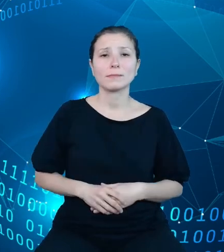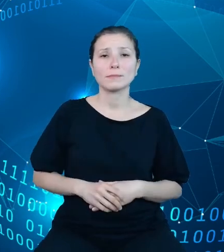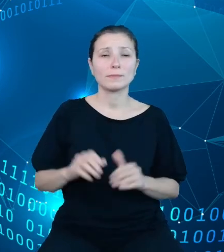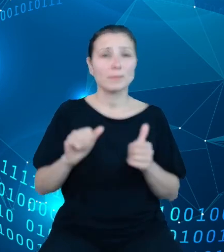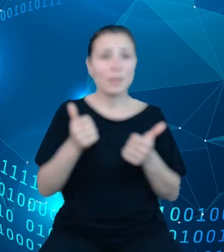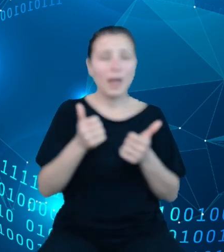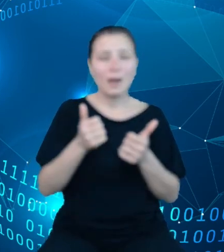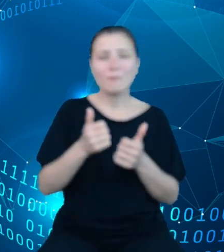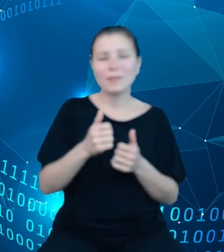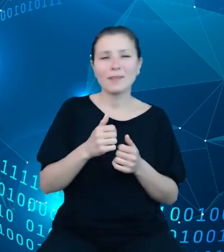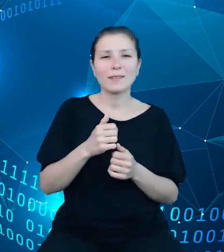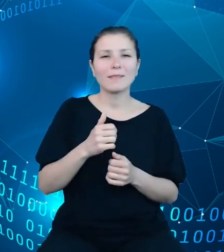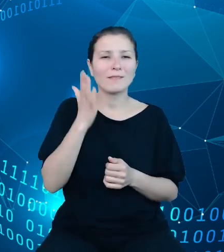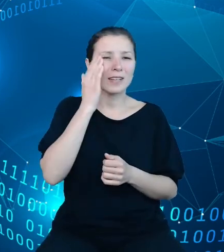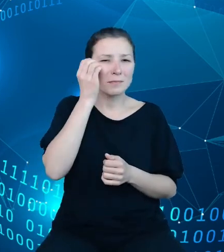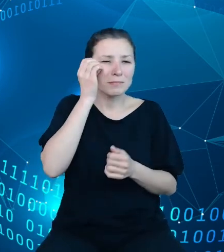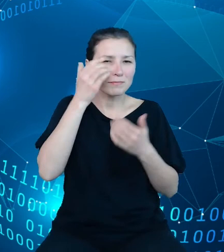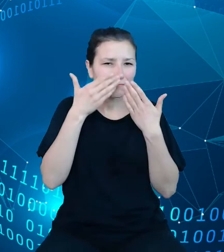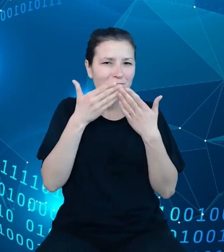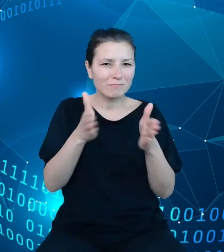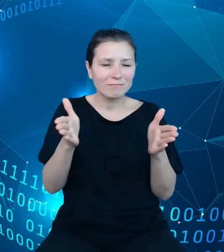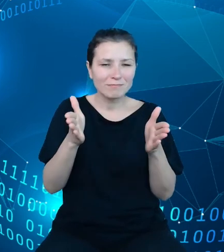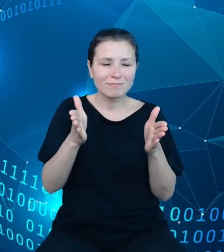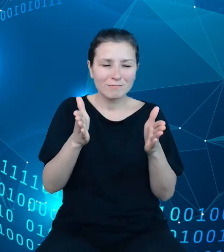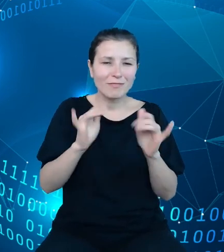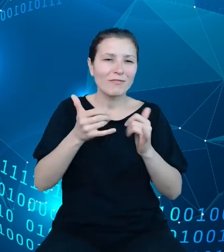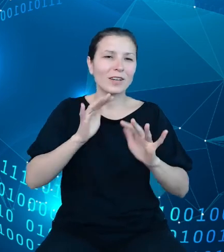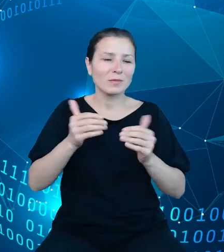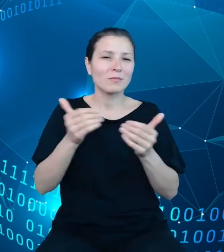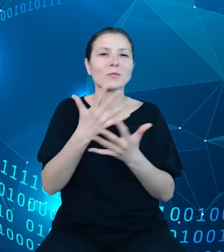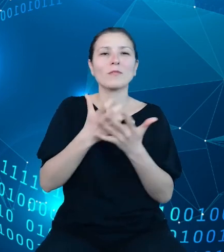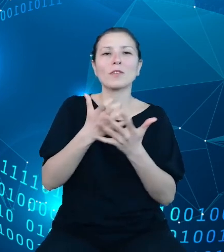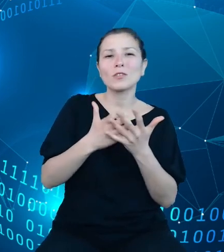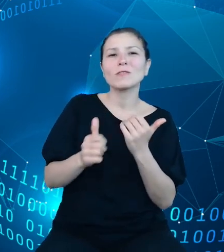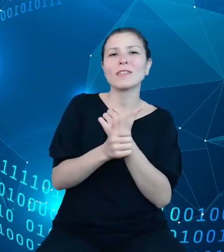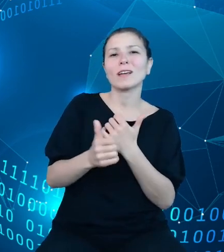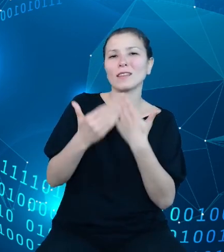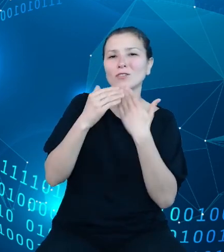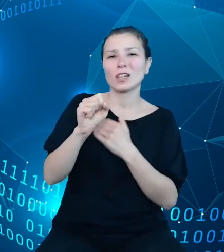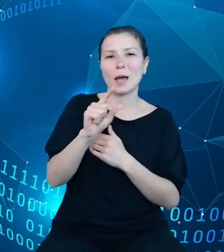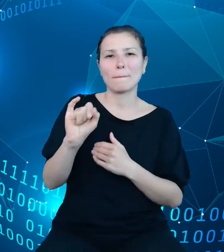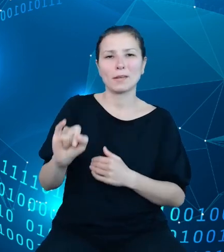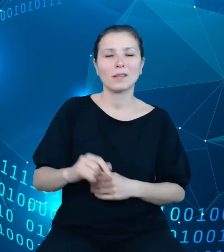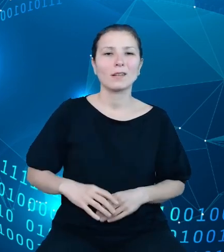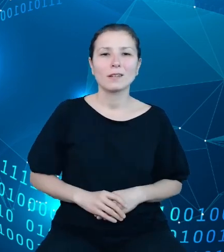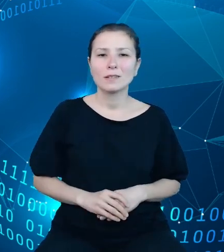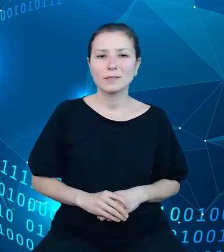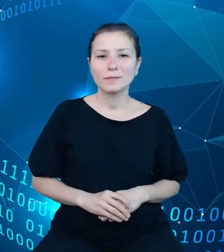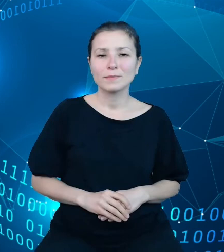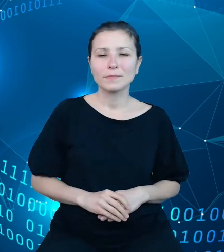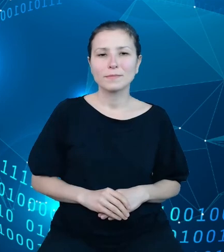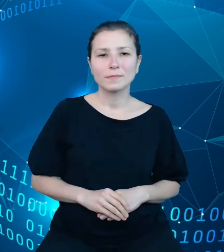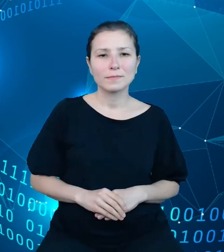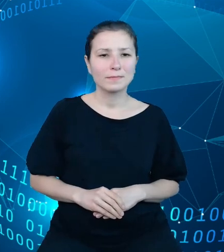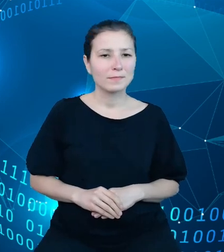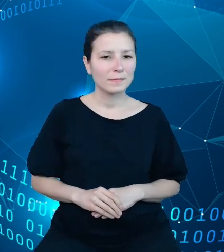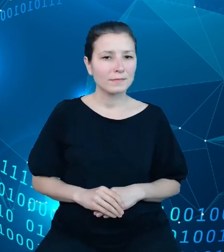widzenia na możliwości wykorzystania danych z API. Wróćmy jednak do zakresu